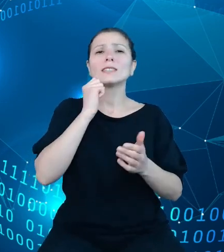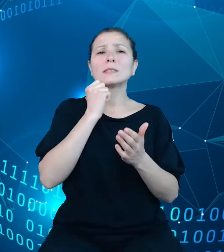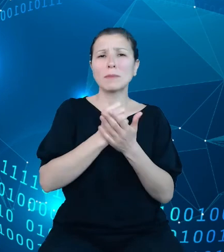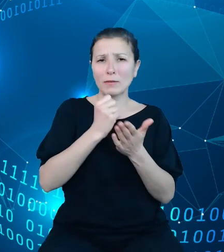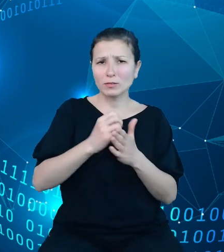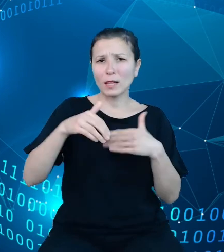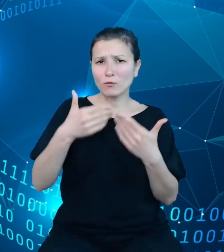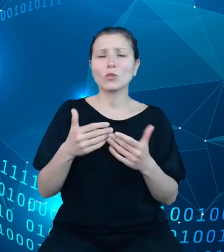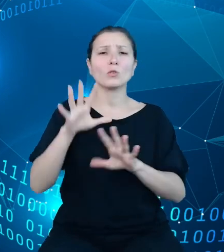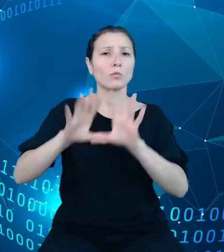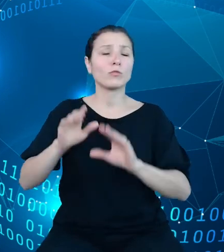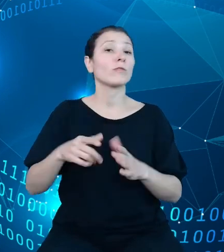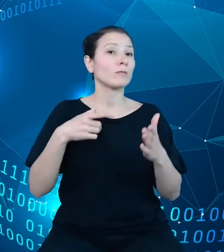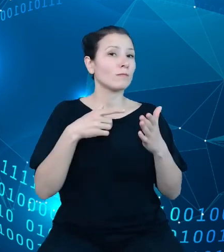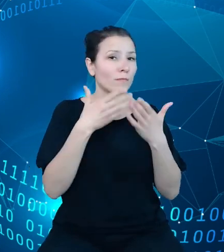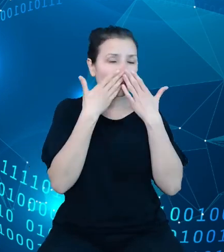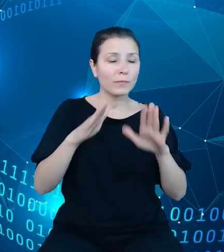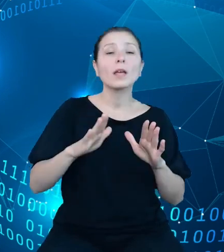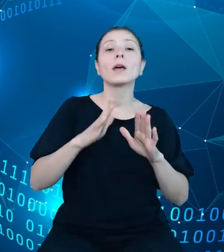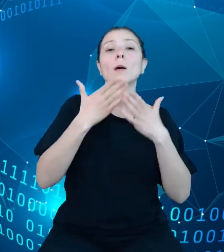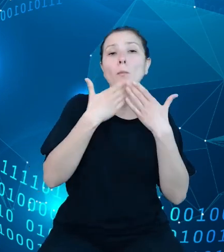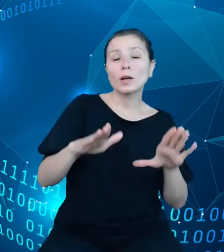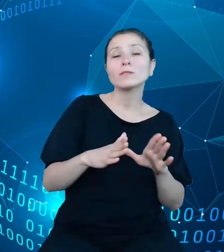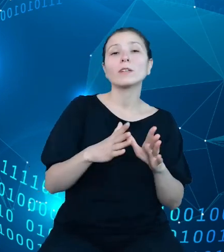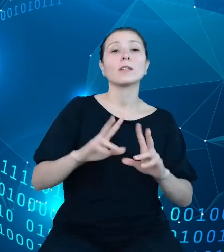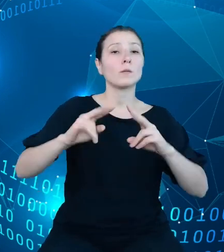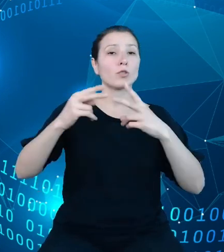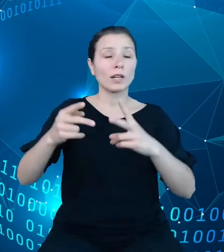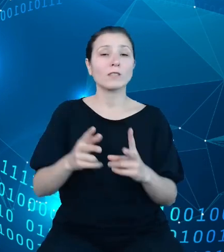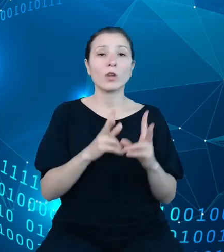przekazywaniu okresowych sprawozdań dysponentów z wykonania budżetu państwa